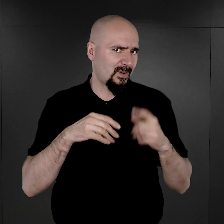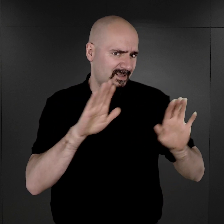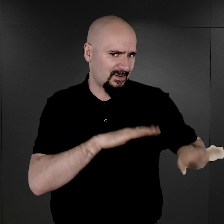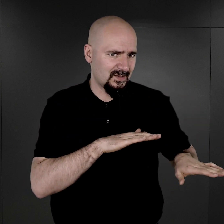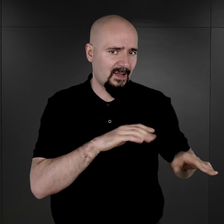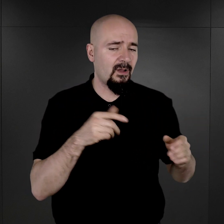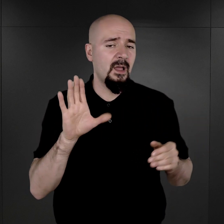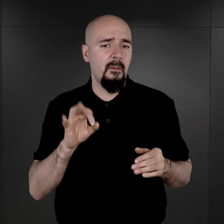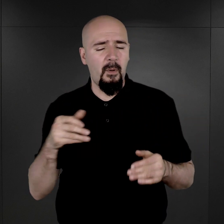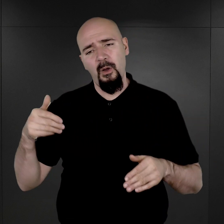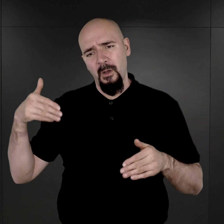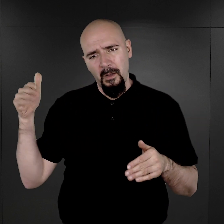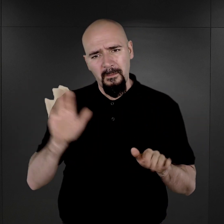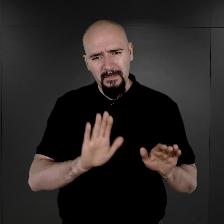ponieważ miały już zostać zniszczone.